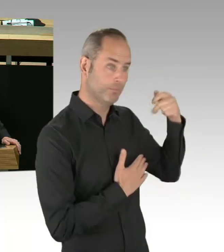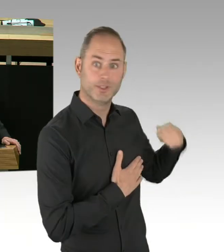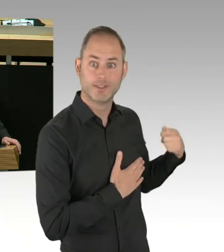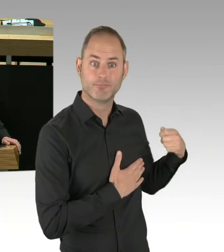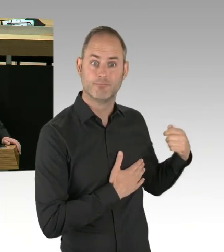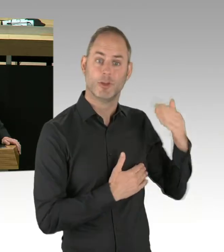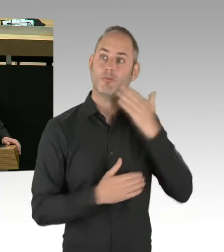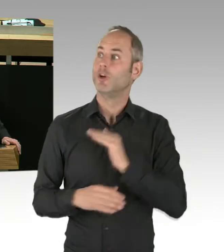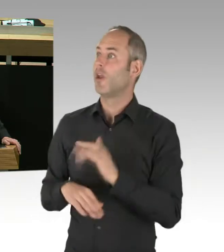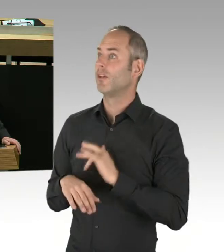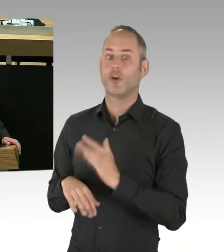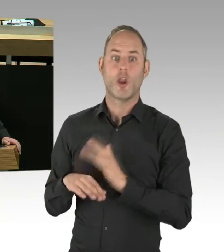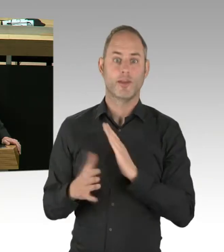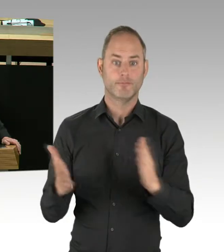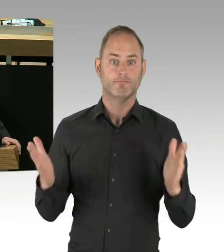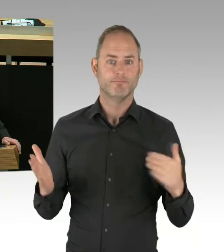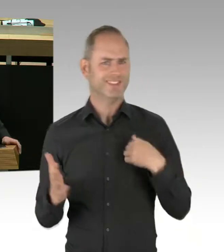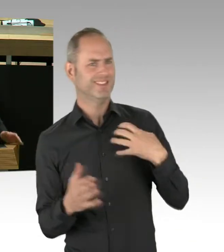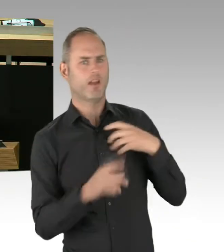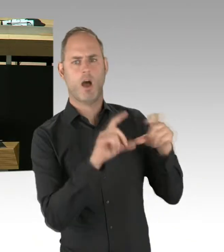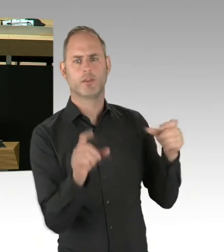des Berliner S-Bahn-Systems kommt?